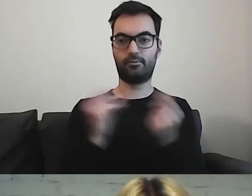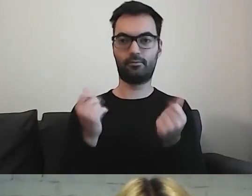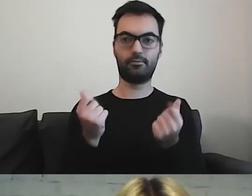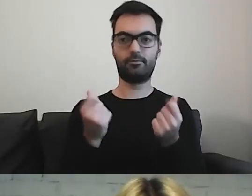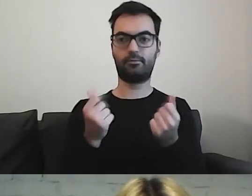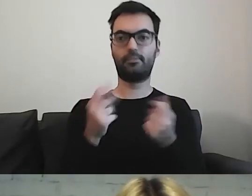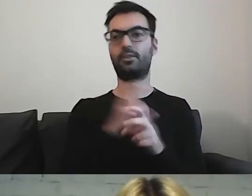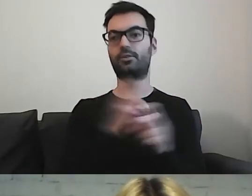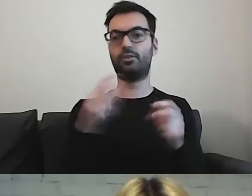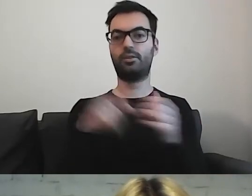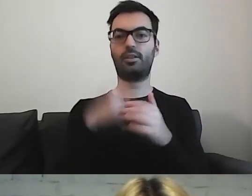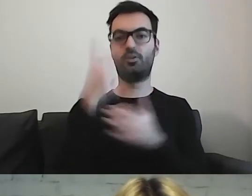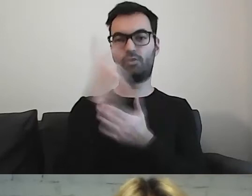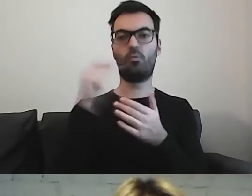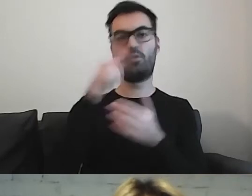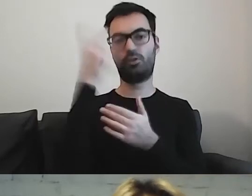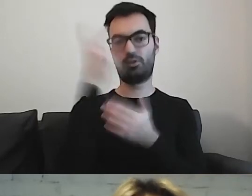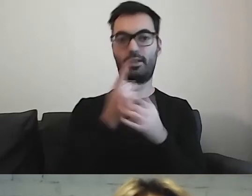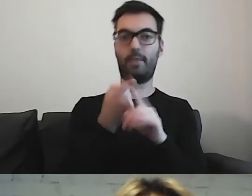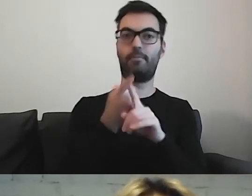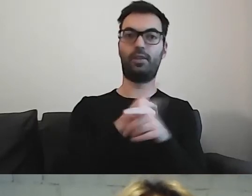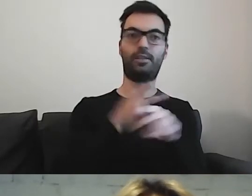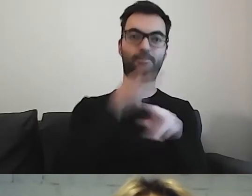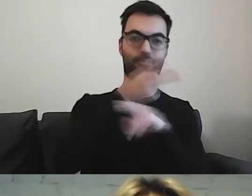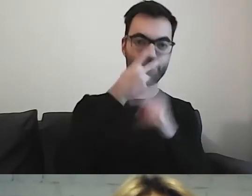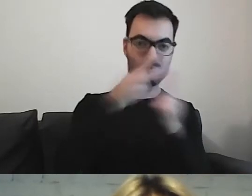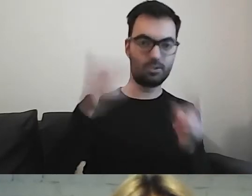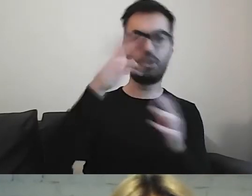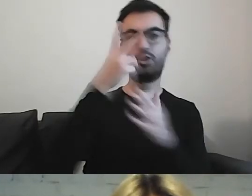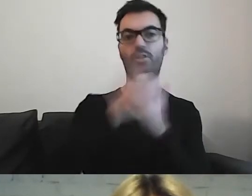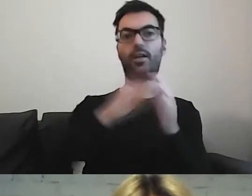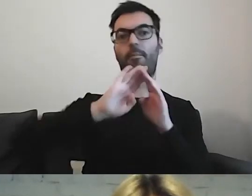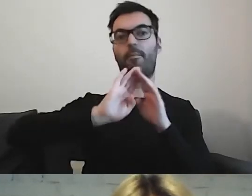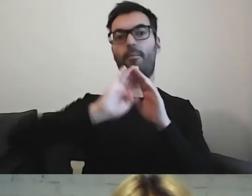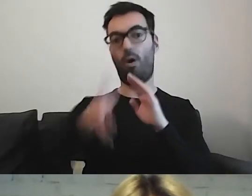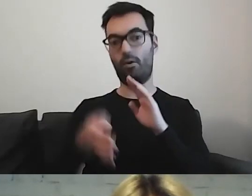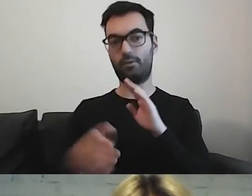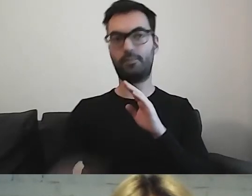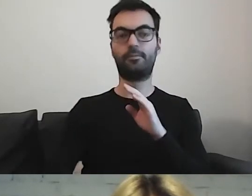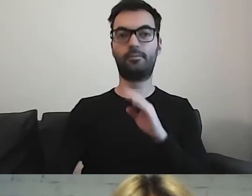Czy będzie musiał to przeczytać przed wizytą, czy dopiero, jak już będzie po wizycie.